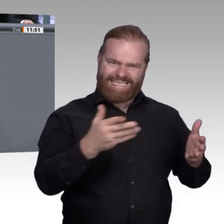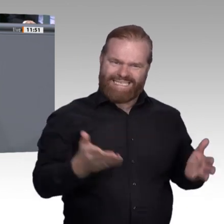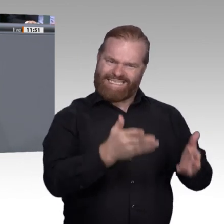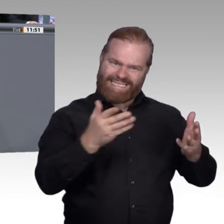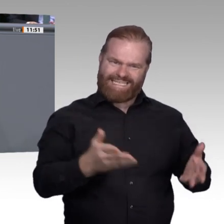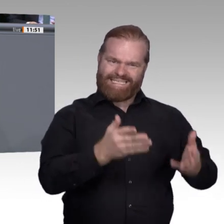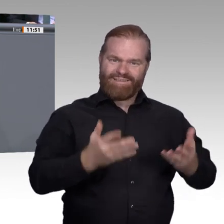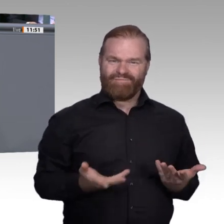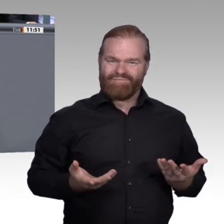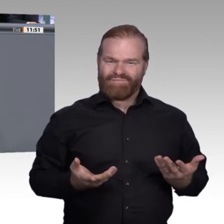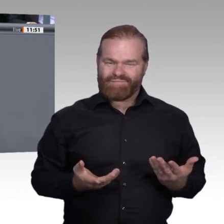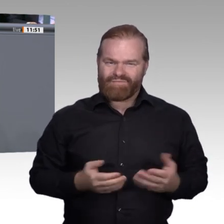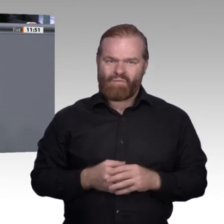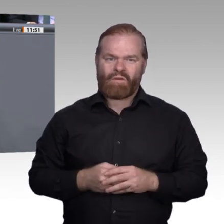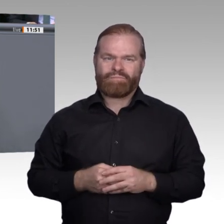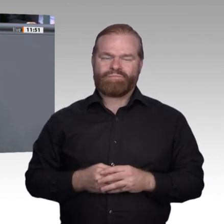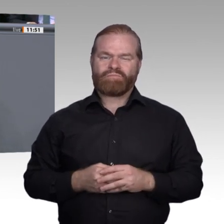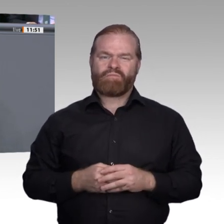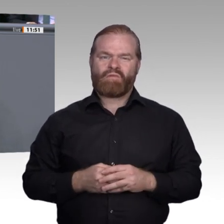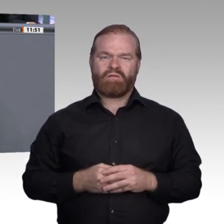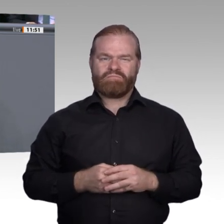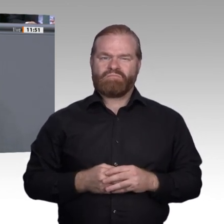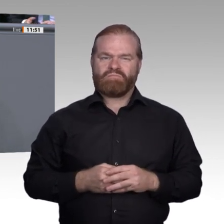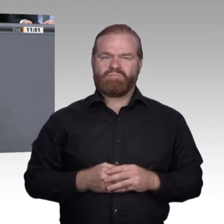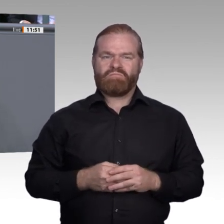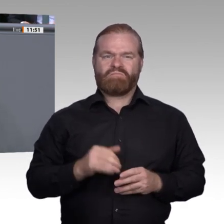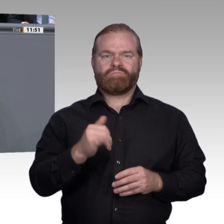leistungsfähig und leistungsbereit. Mit Ihrem Geschwätz über zu viele Abiturienten,